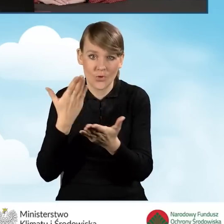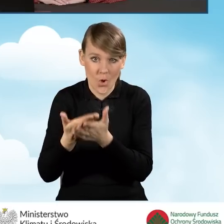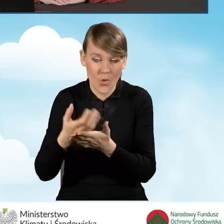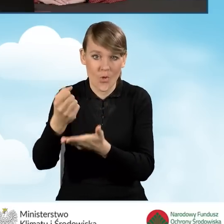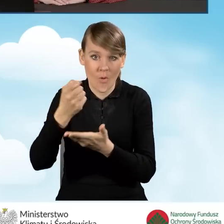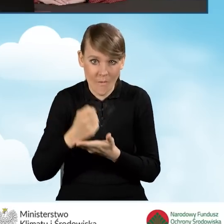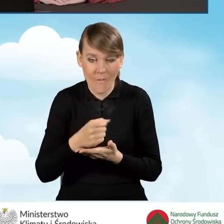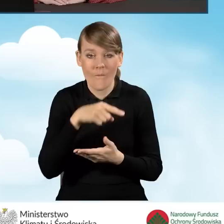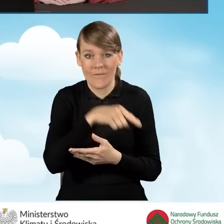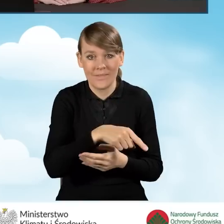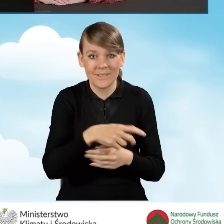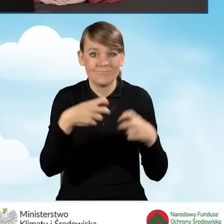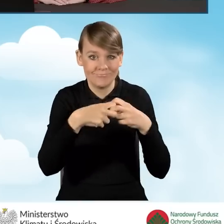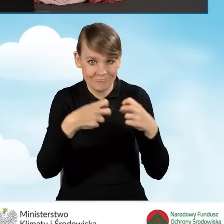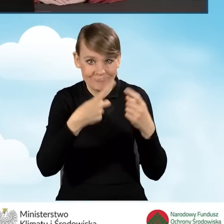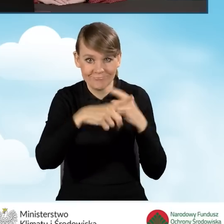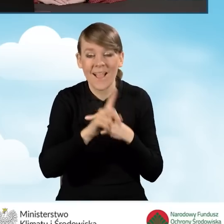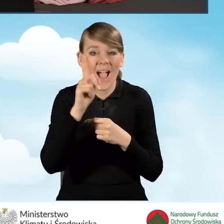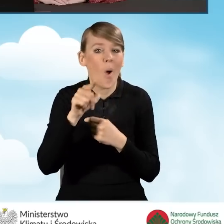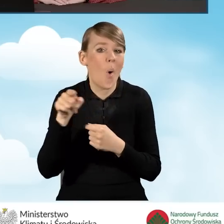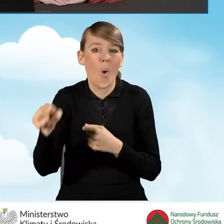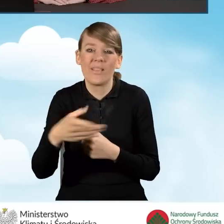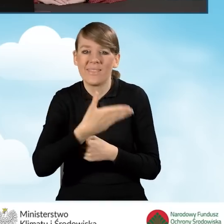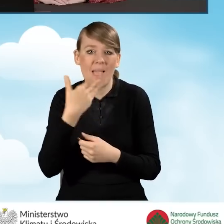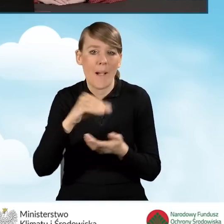w formie elektronicznej, ale nie posiada elektronicznego podpisu,